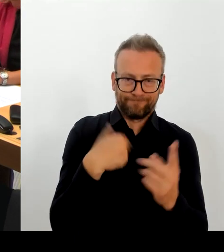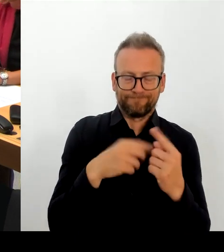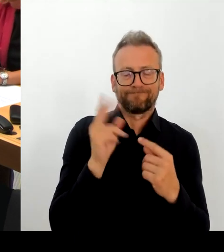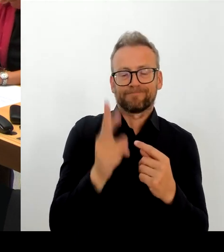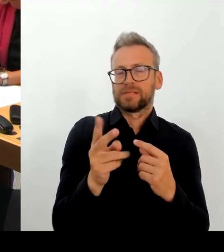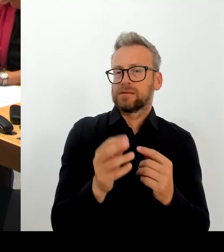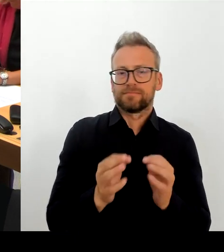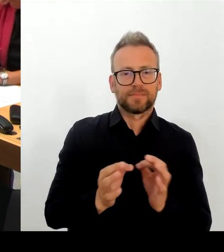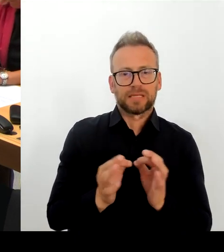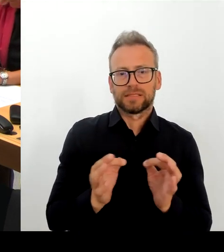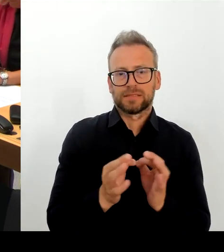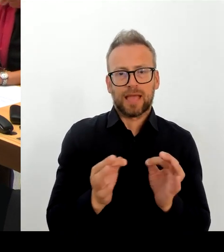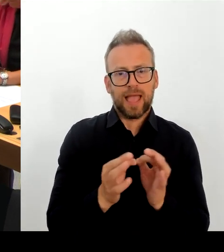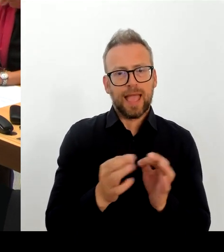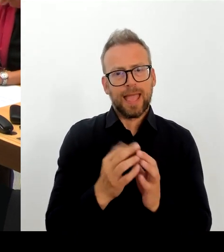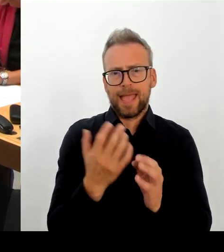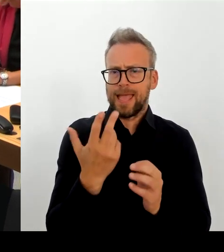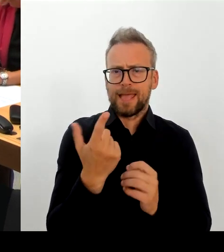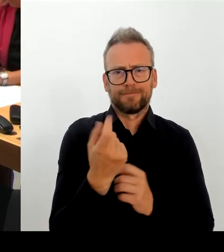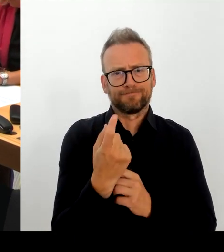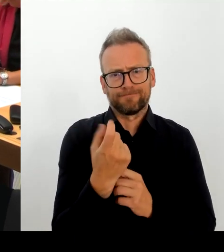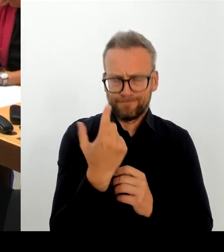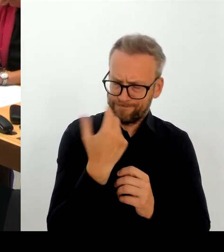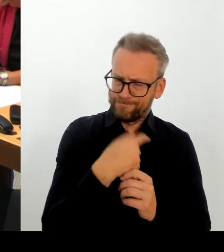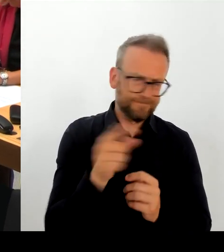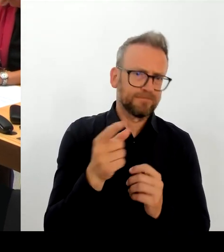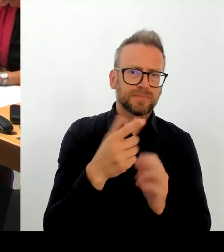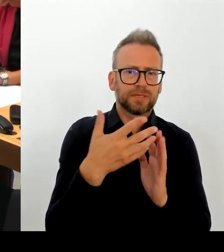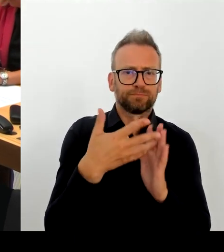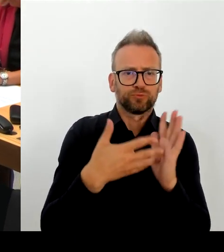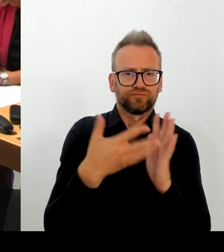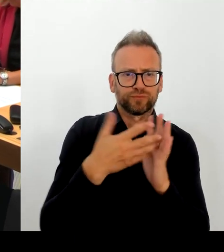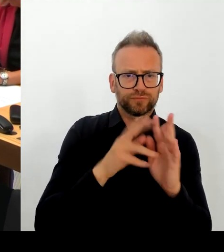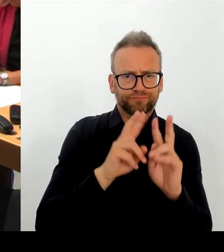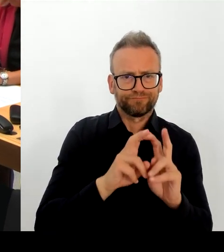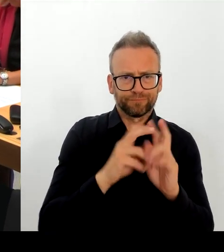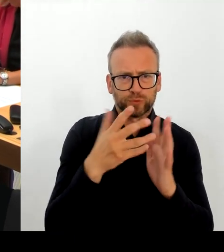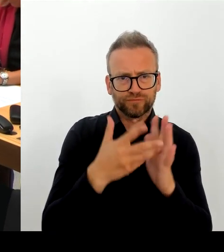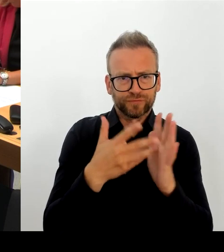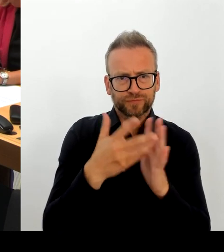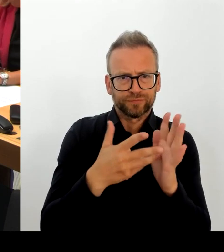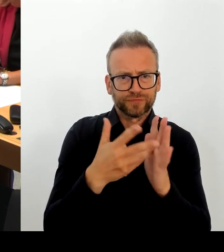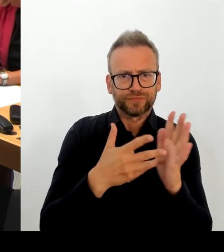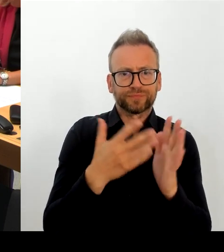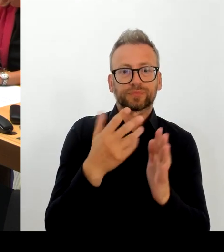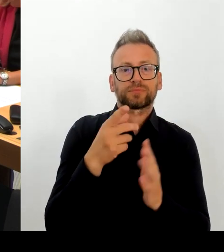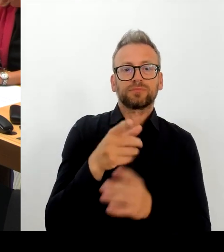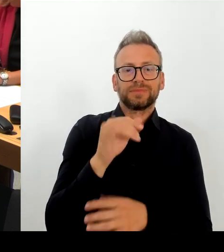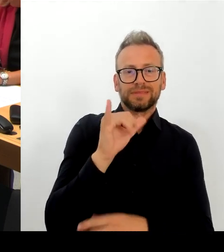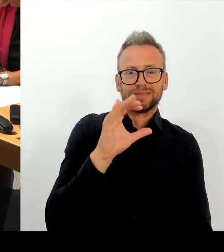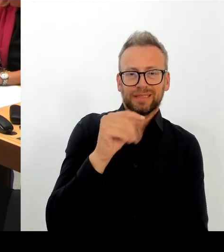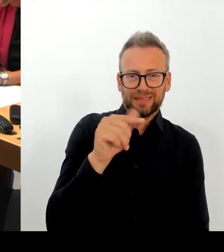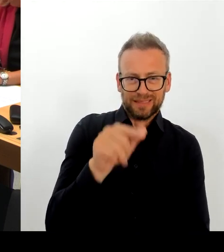versuchen, diese Daten zu rekonstruieren, sie wiederzuholen. Da sind wir dabei. Da kann ich leider